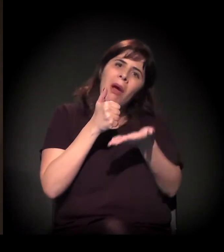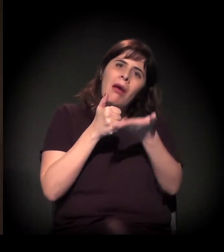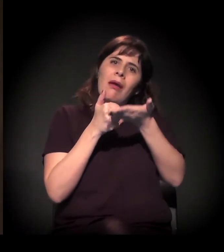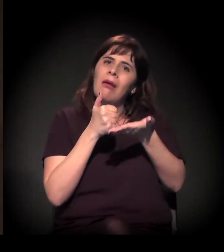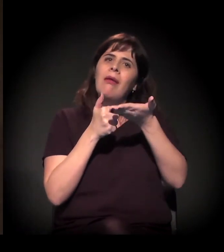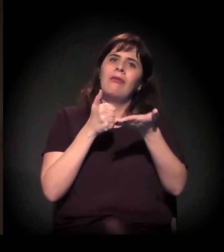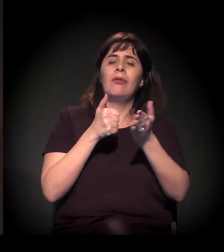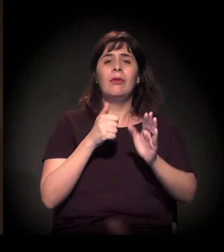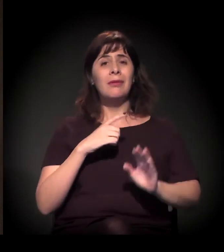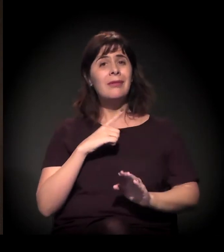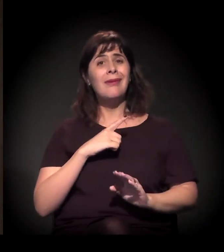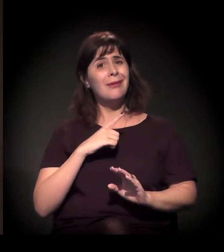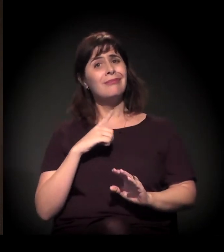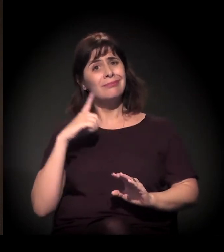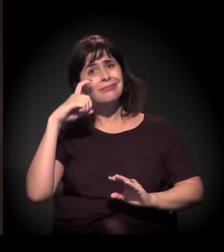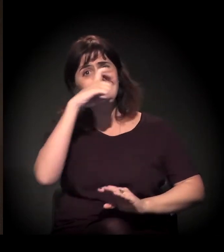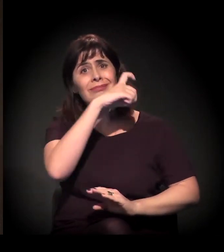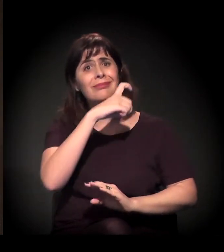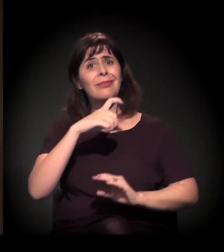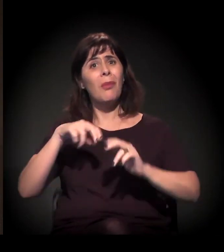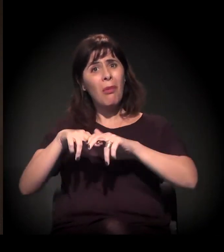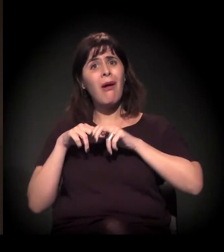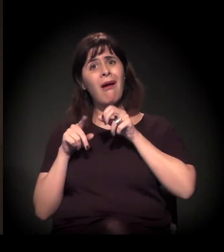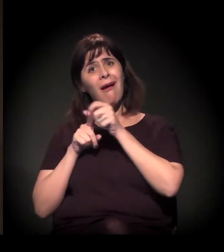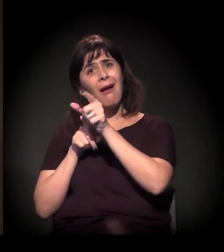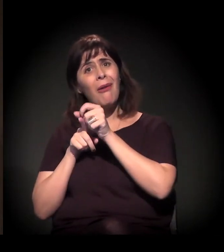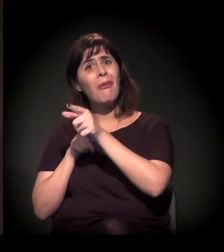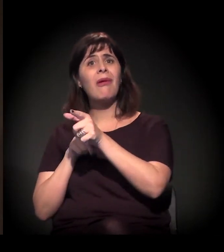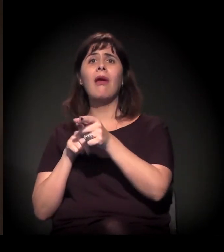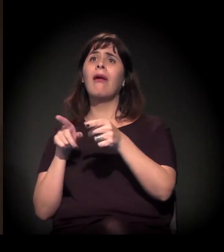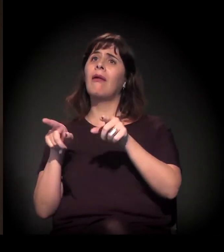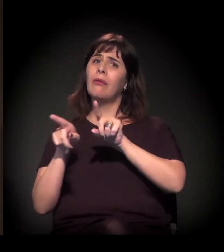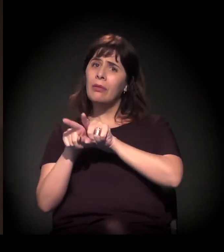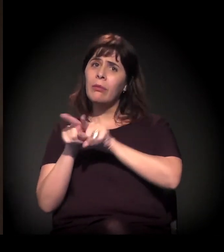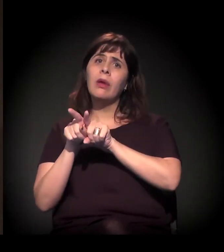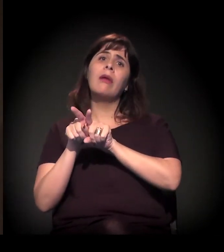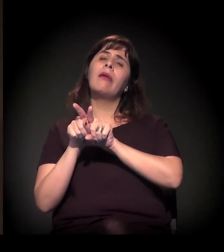E não é só um ônus com aluguel, é o ônus com transporte...